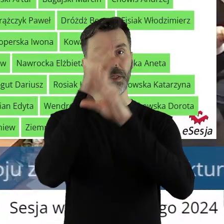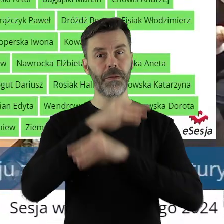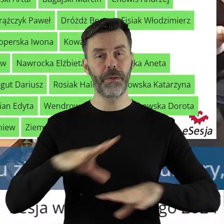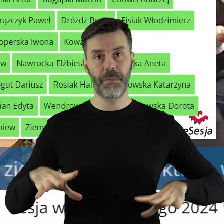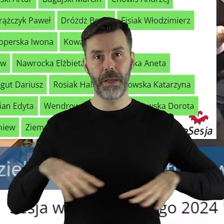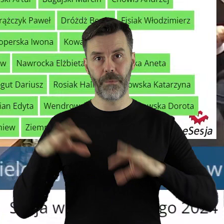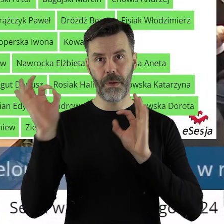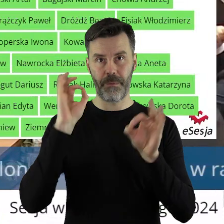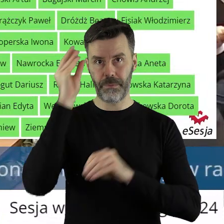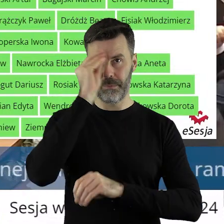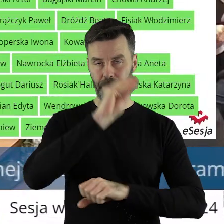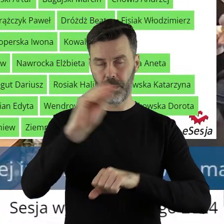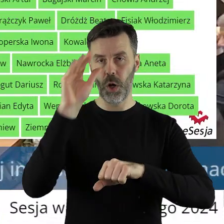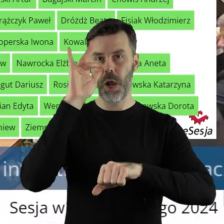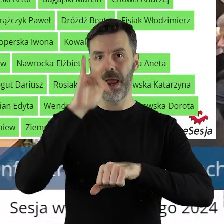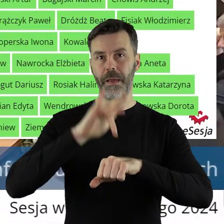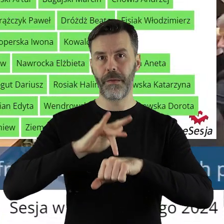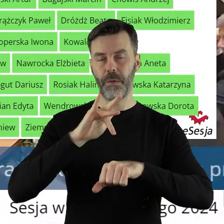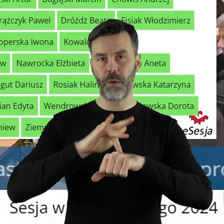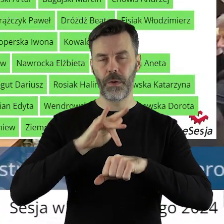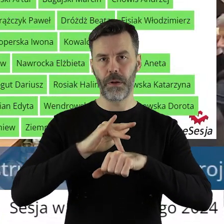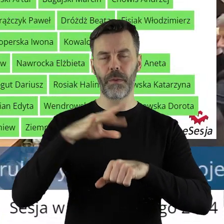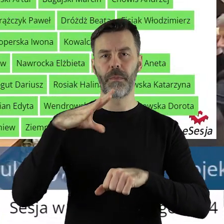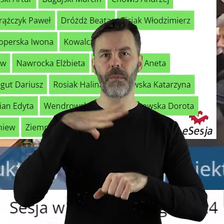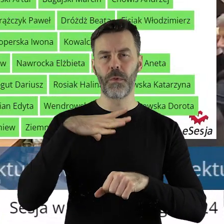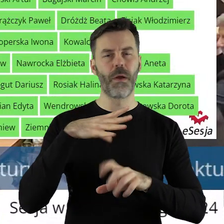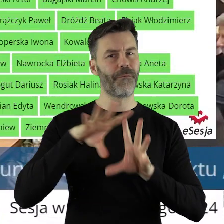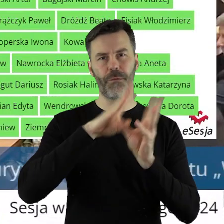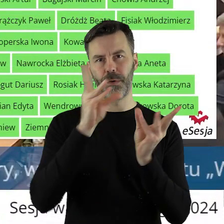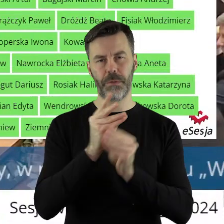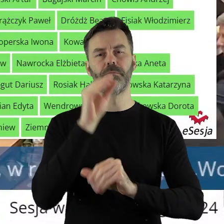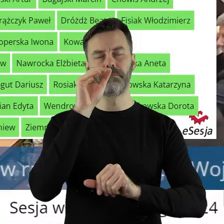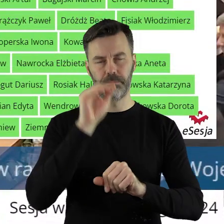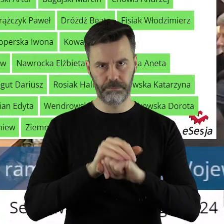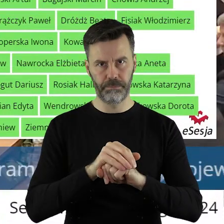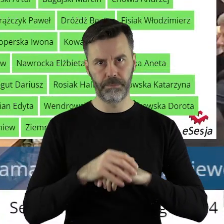Szanowni państwo, uchwała z punktu 5.11 została przegłosowana jednogłośnie.